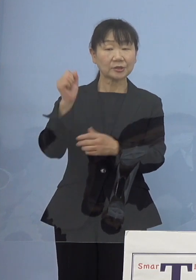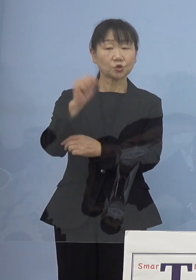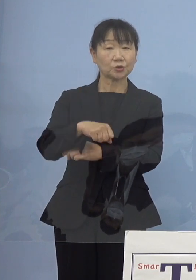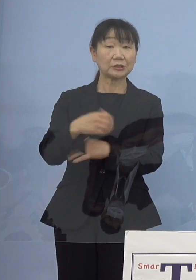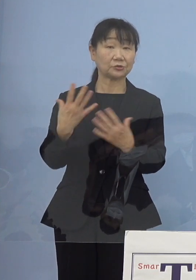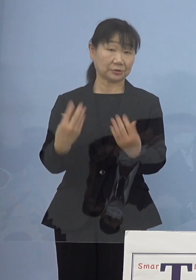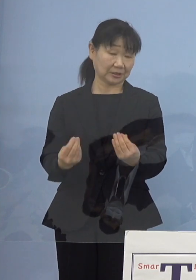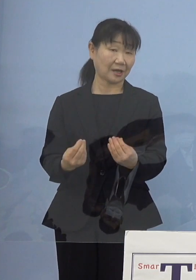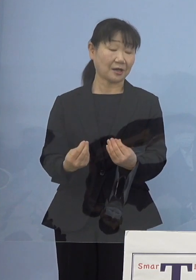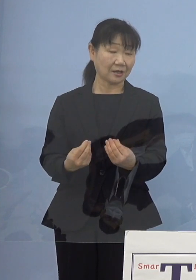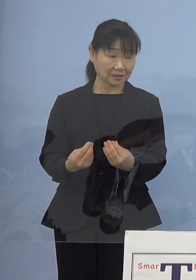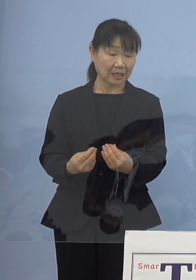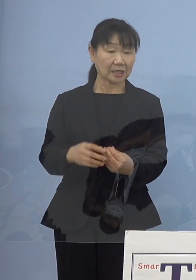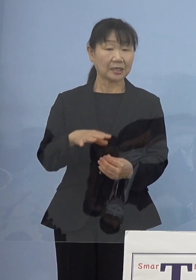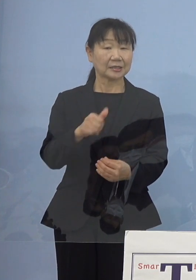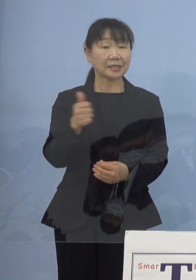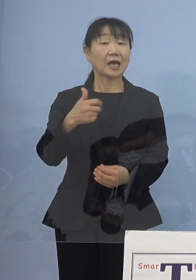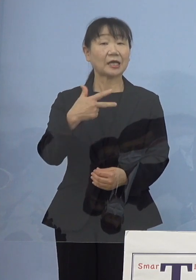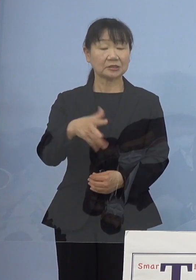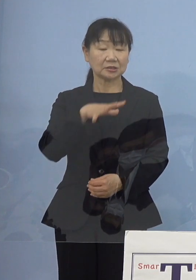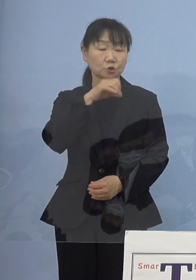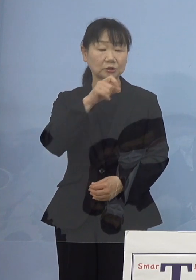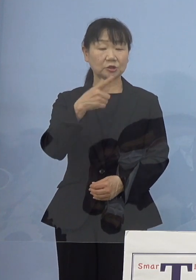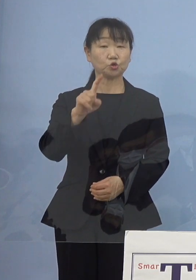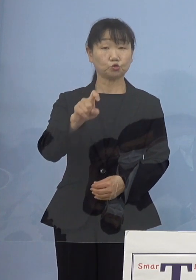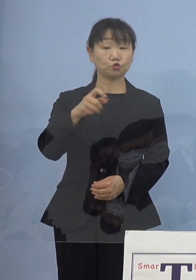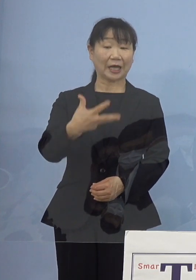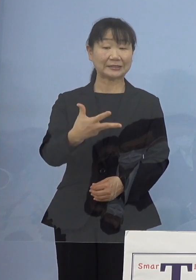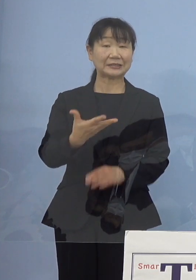ただ18 歳以上という 条件が付いたところですが